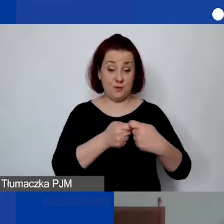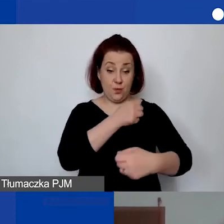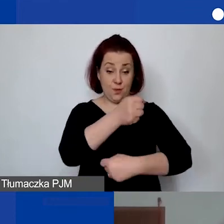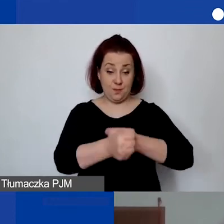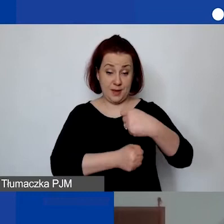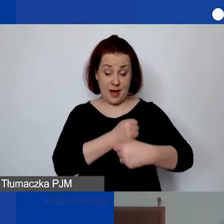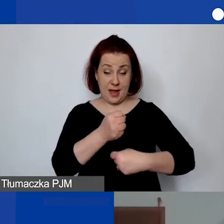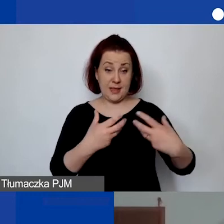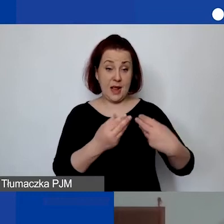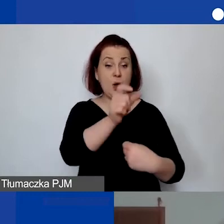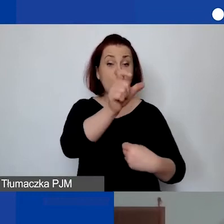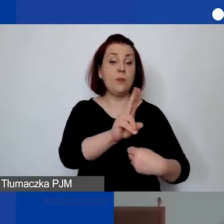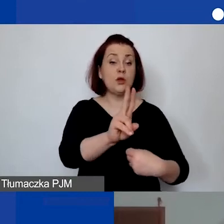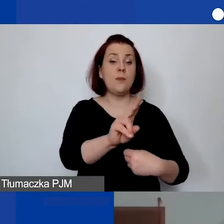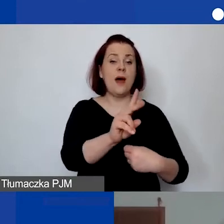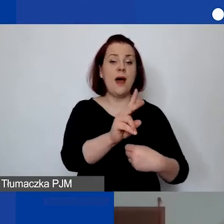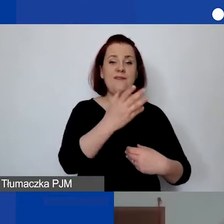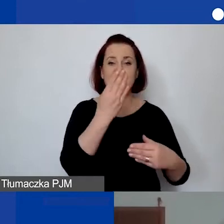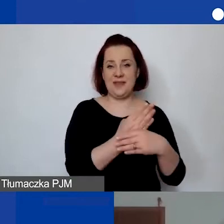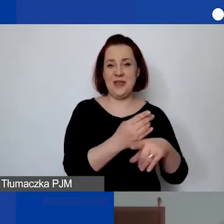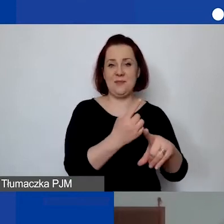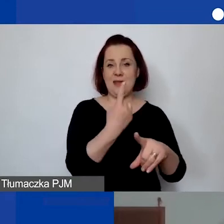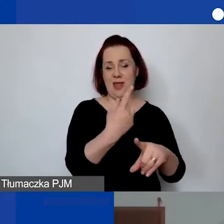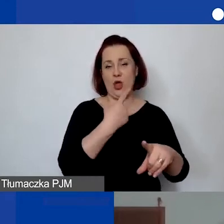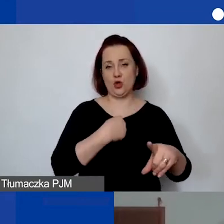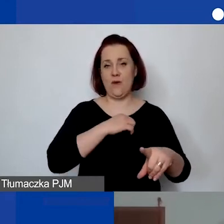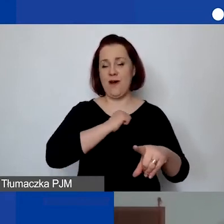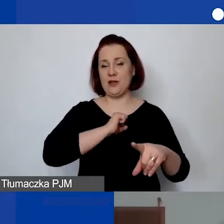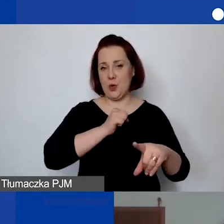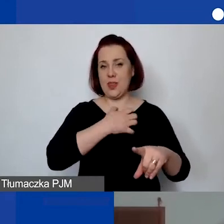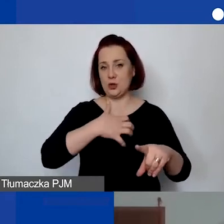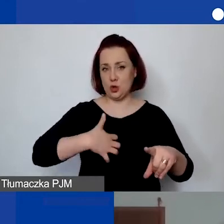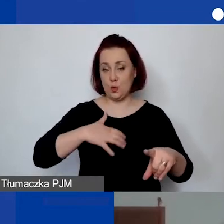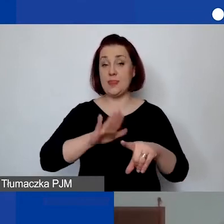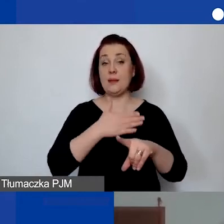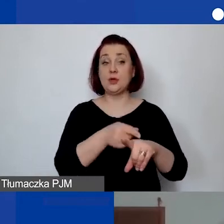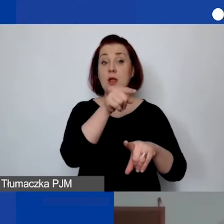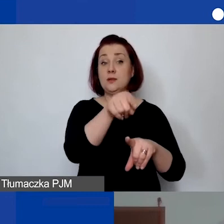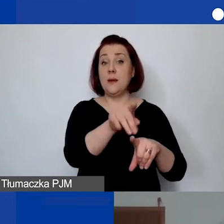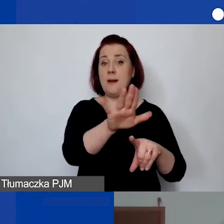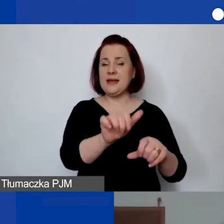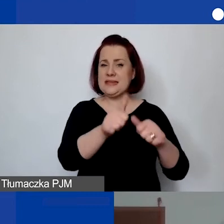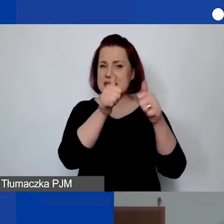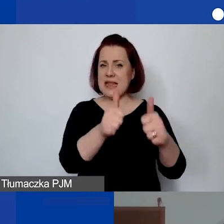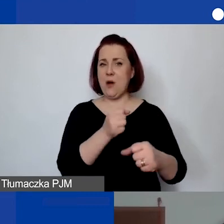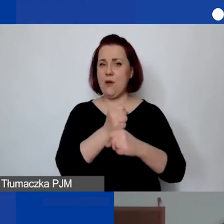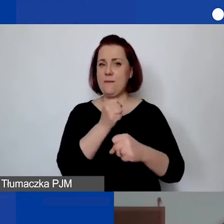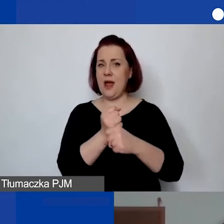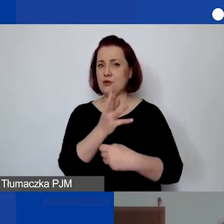z osobą prowadzącą jednoosobową działalność gospodarczą? Np. osoba będąca stałym pracownikiem w fundacji".